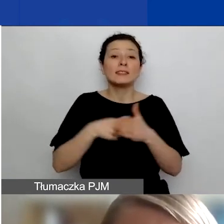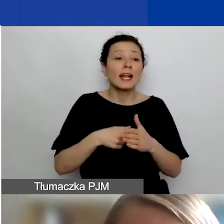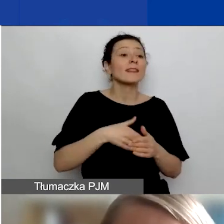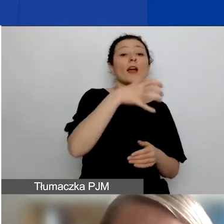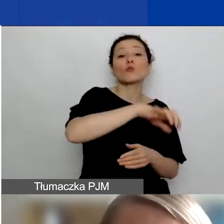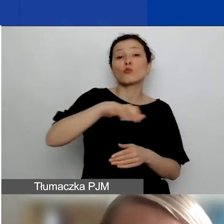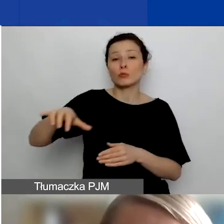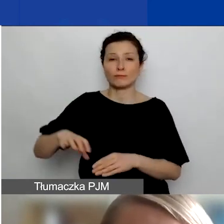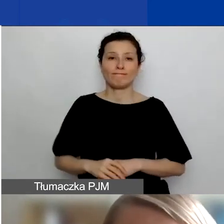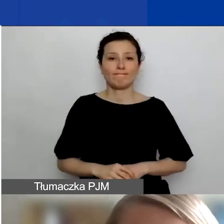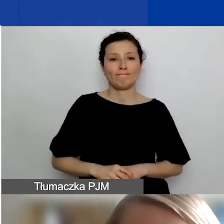które są przedmiotem programu.